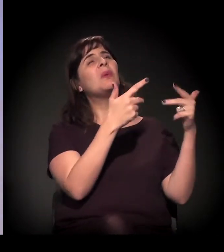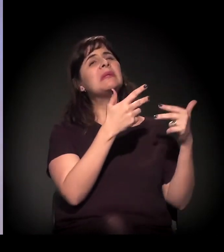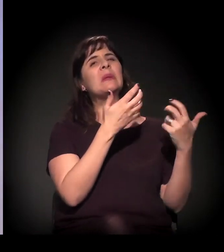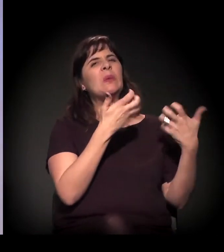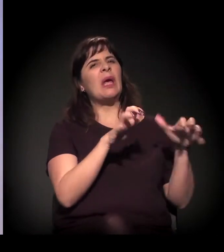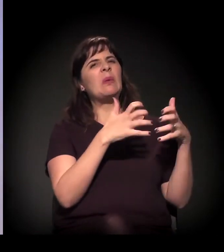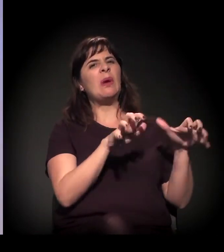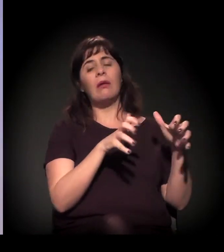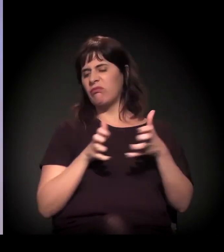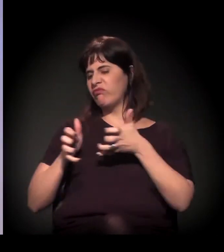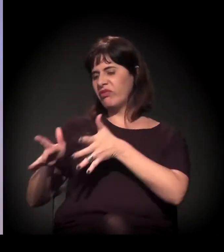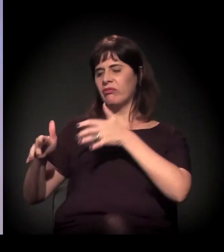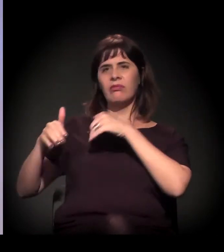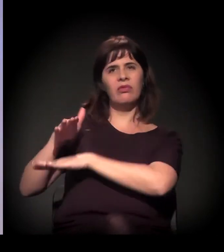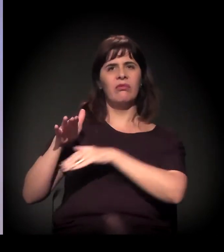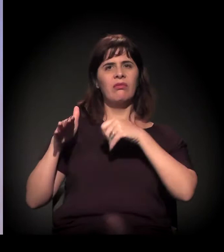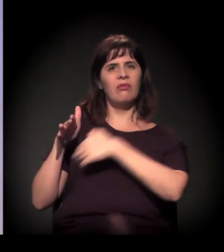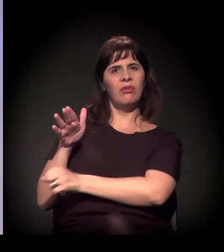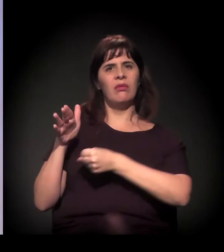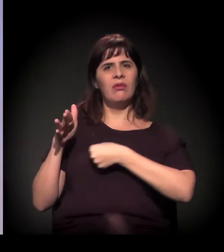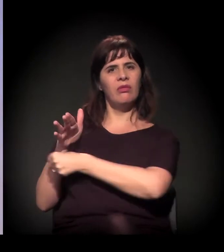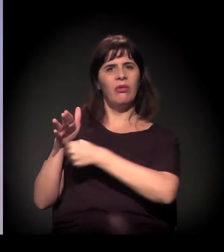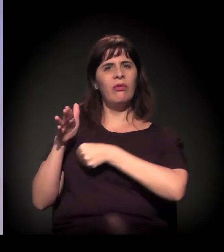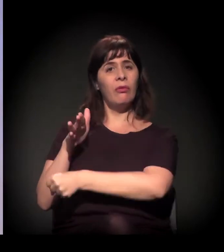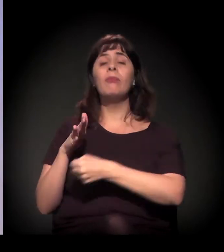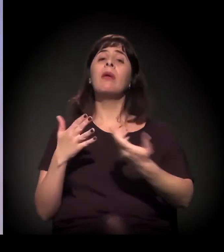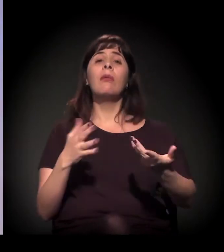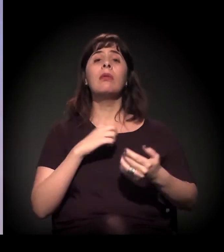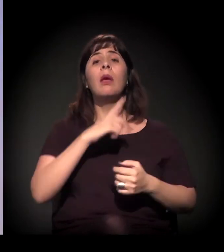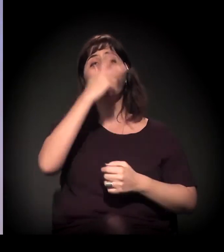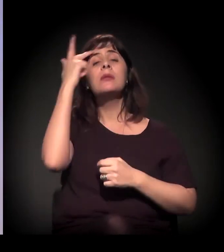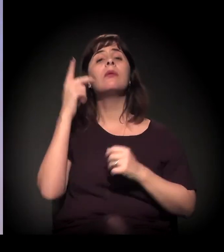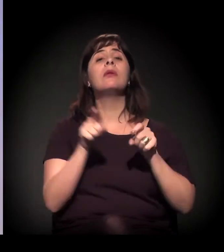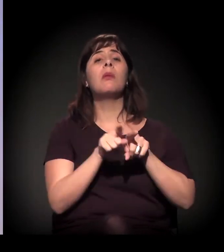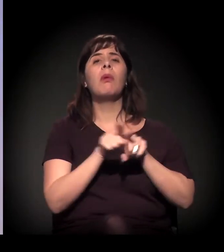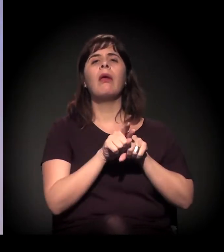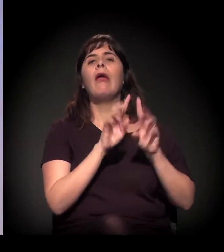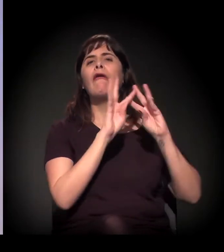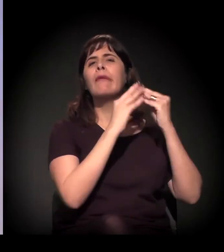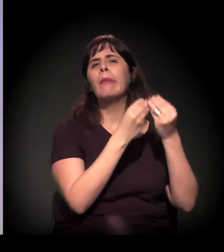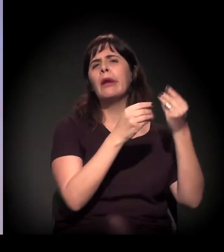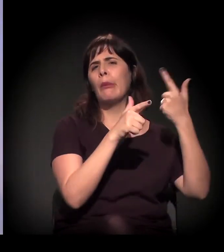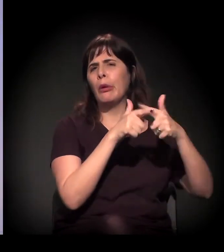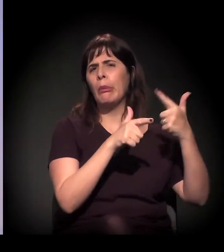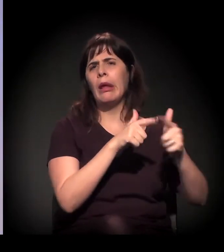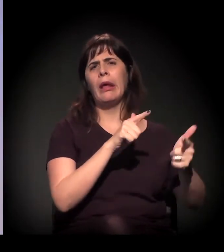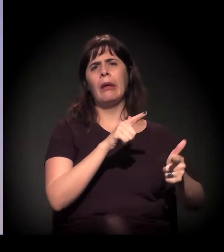às vezes porque tinha problema com a família, por ser homossexual, por ser transexual, por várias razões.